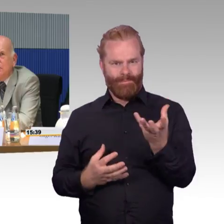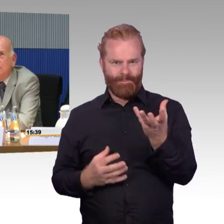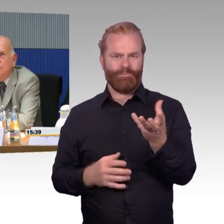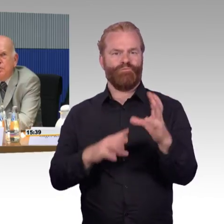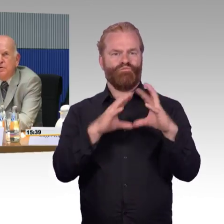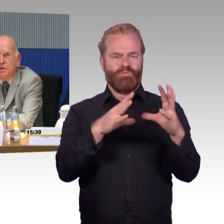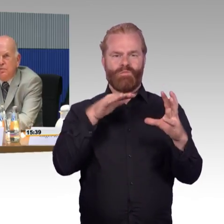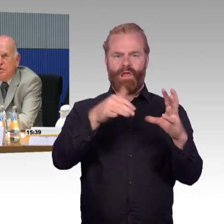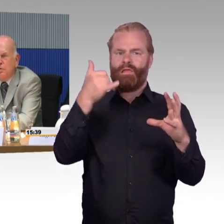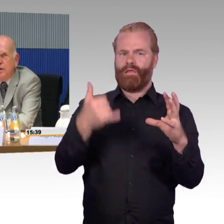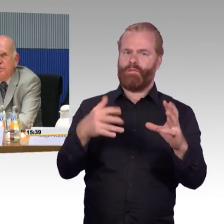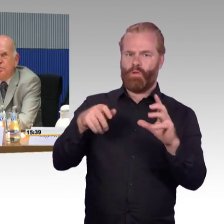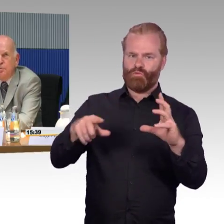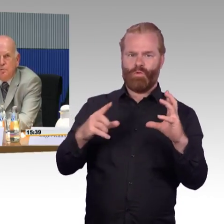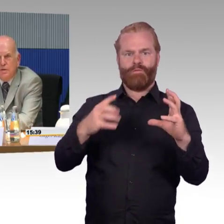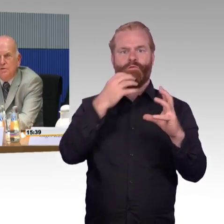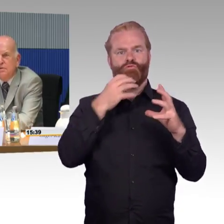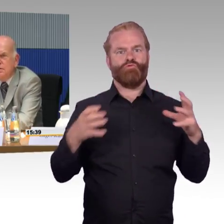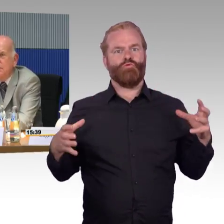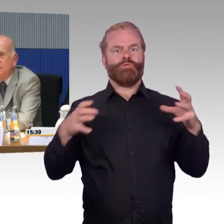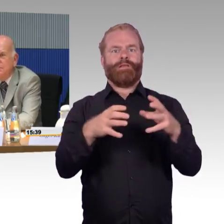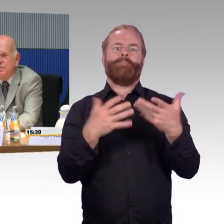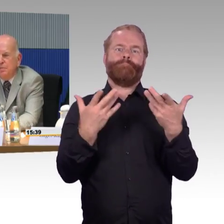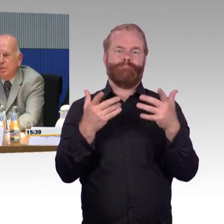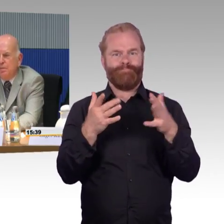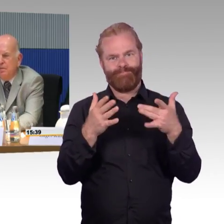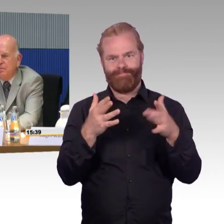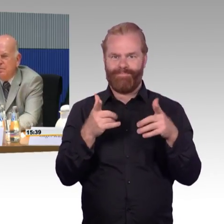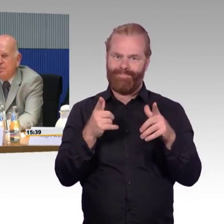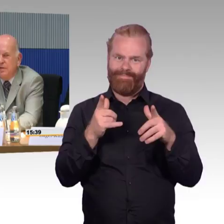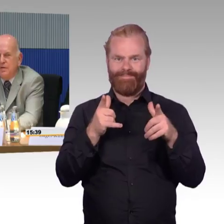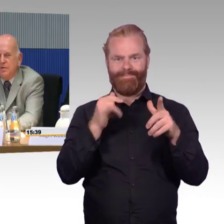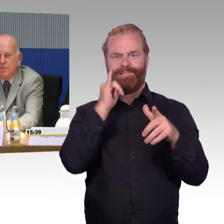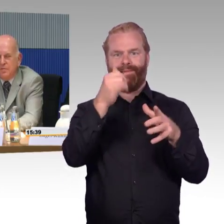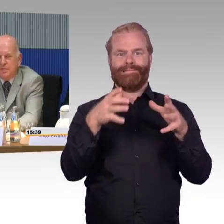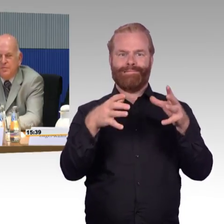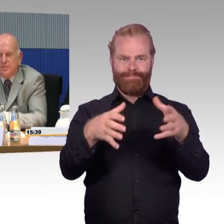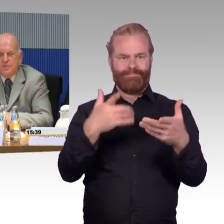Darum wollte sich ja Frau Engel-Kuhn kümmern. Danke. (Rednerwechsel) Gibt es sonst noch andere Themen,